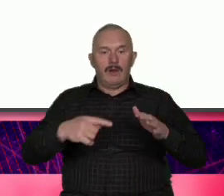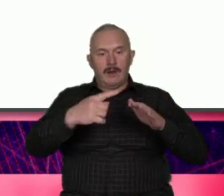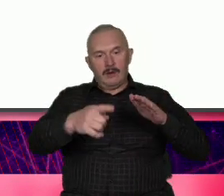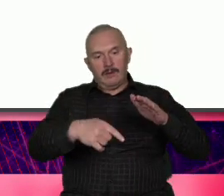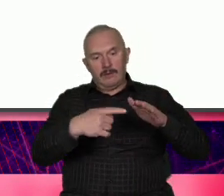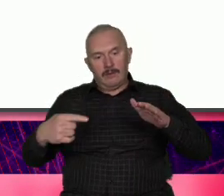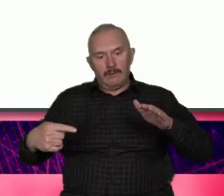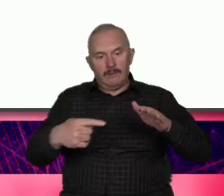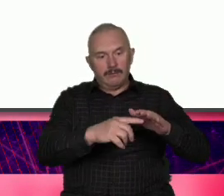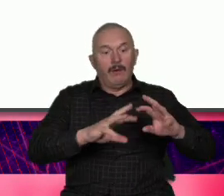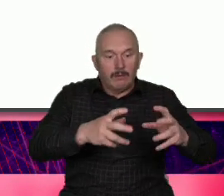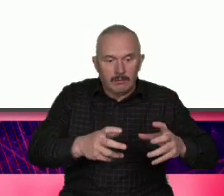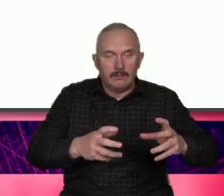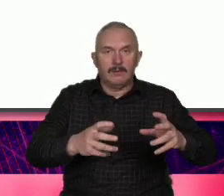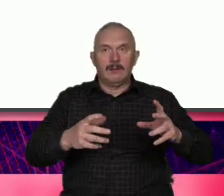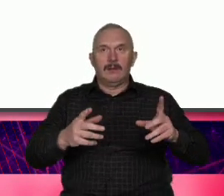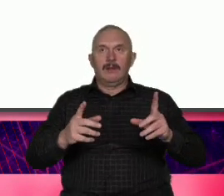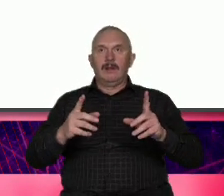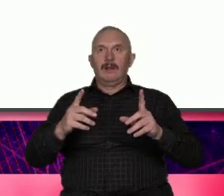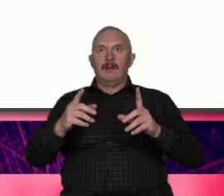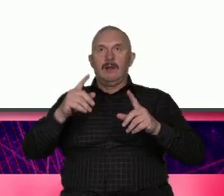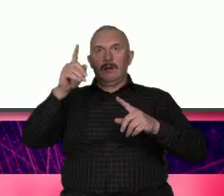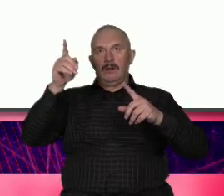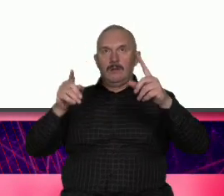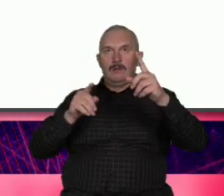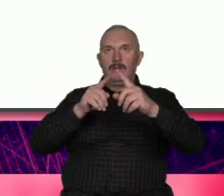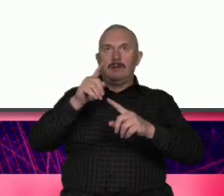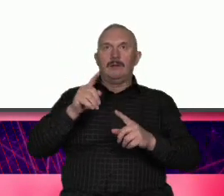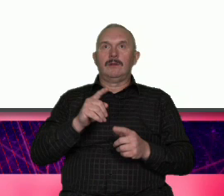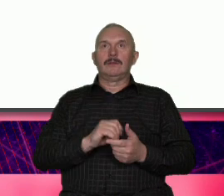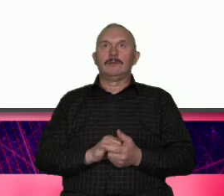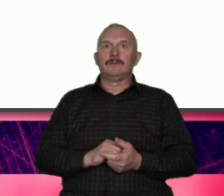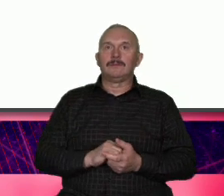teza antyteza i synteza generalnie chodzi o to że stawiamy jakąś tezę